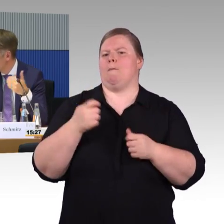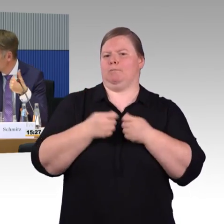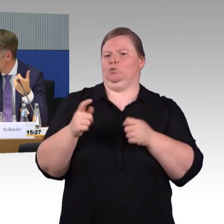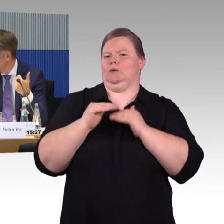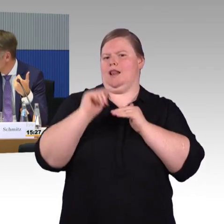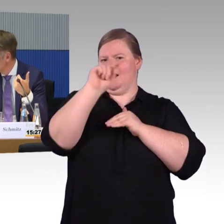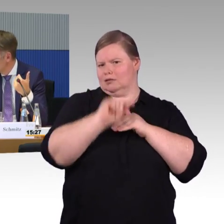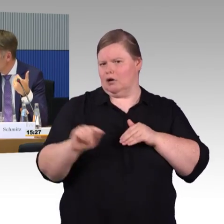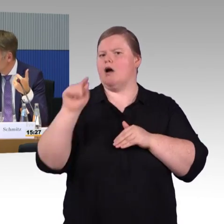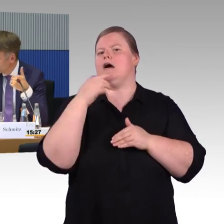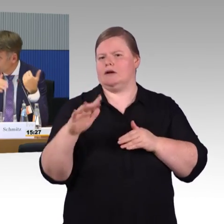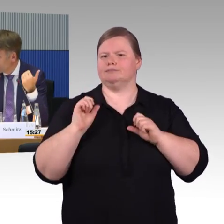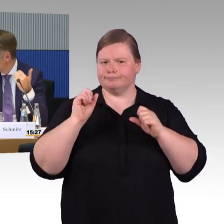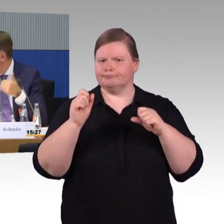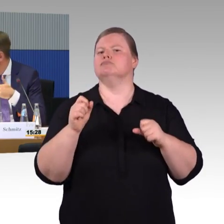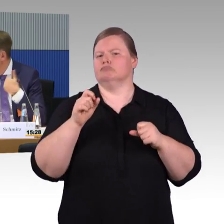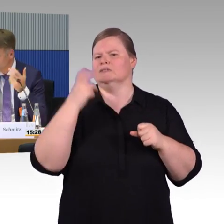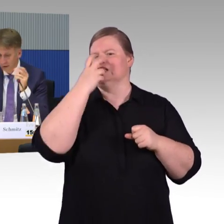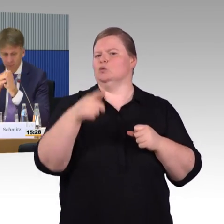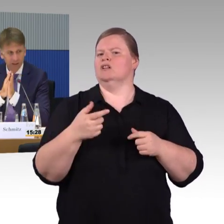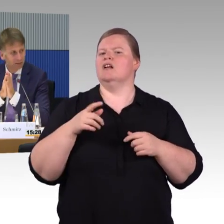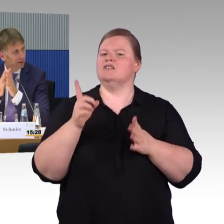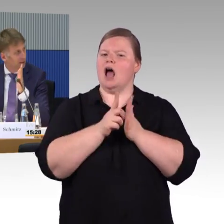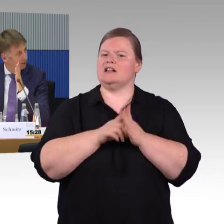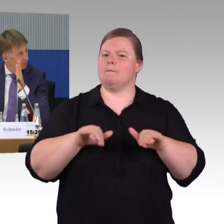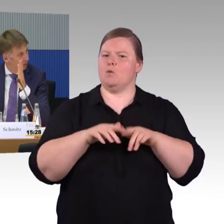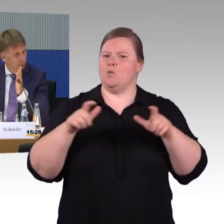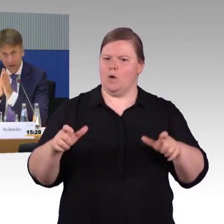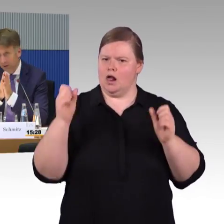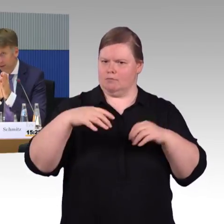Wie lange brauche ich eigentlich beim Gleiswechsel? Gehe ich langsam, schnell oder mittel?